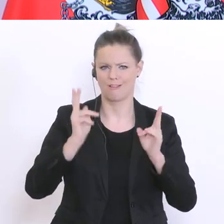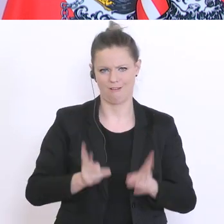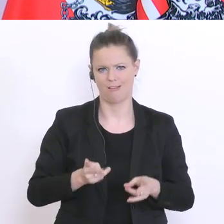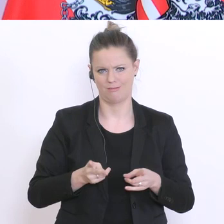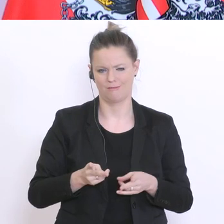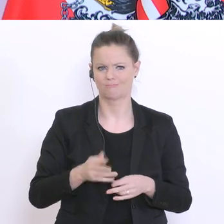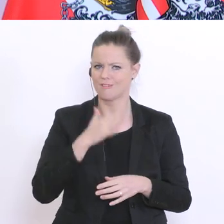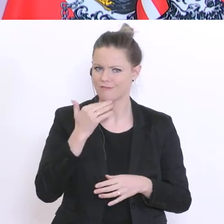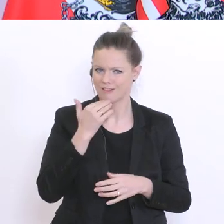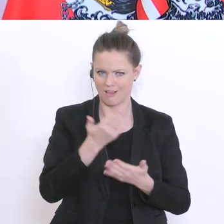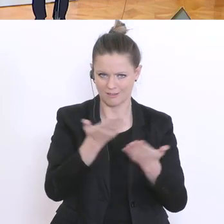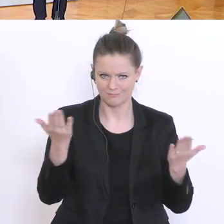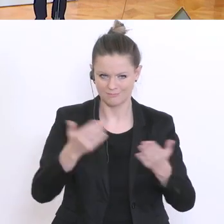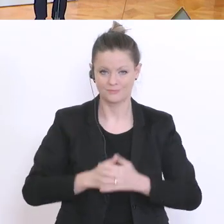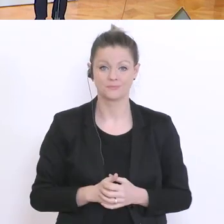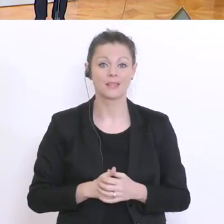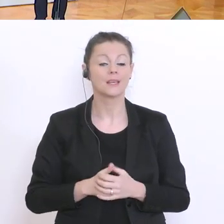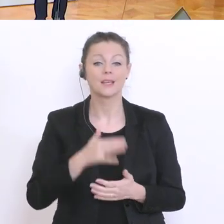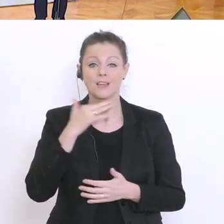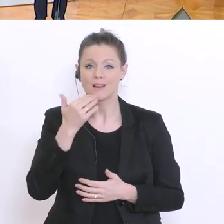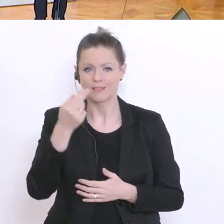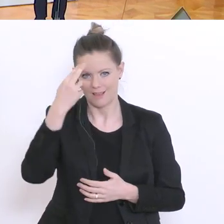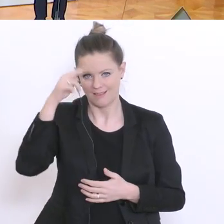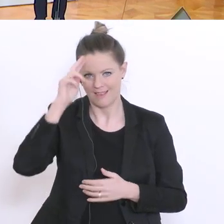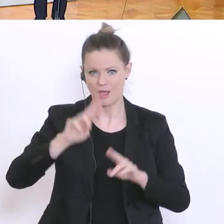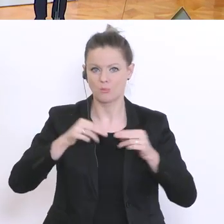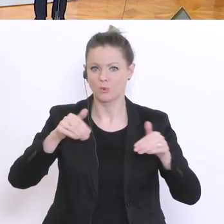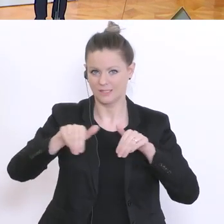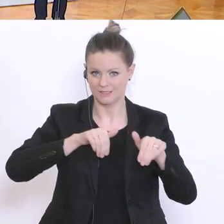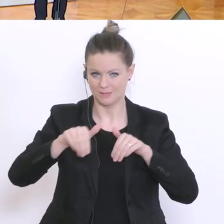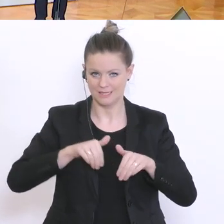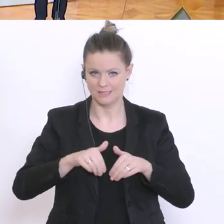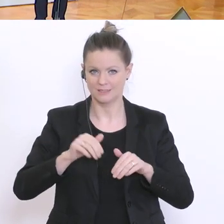Vielen Dank Herr Bundesminister. Wir kommen jetzt zu den Fragen. Zeit im Bild und dann ATV und dann geben wir weiter.